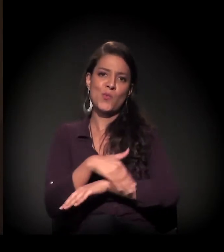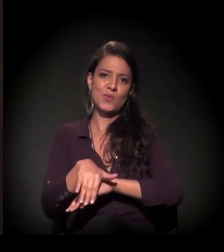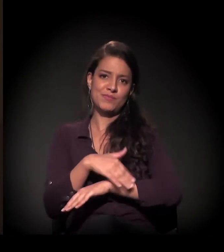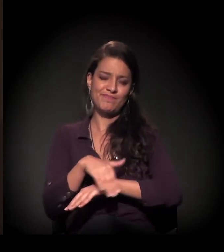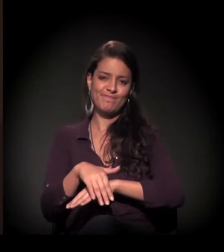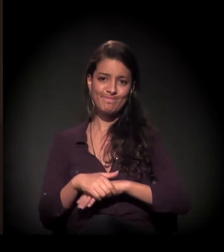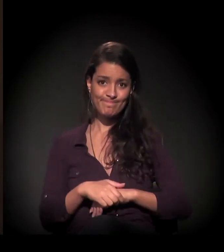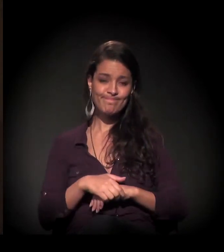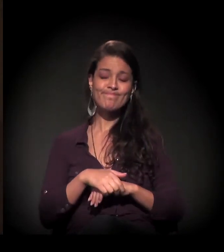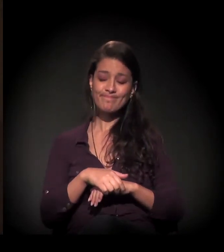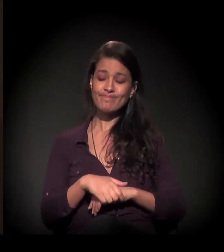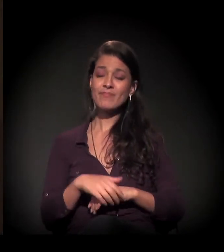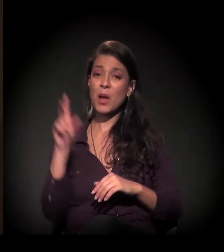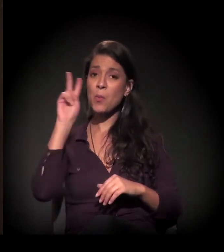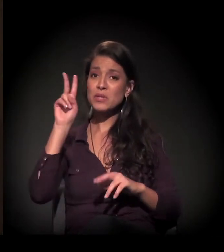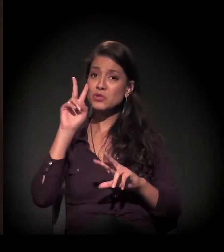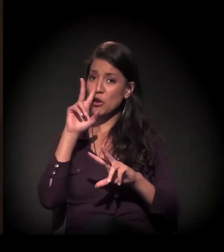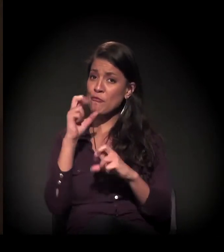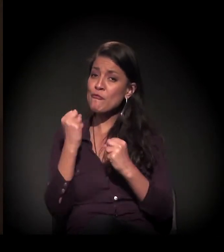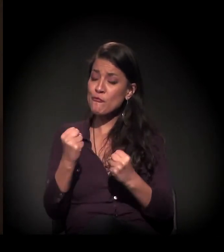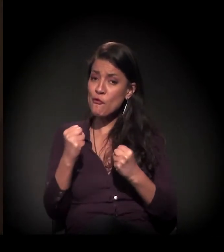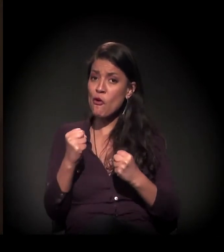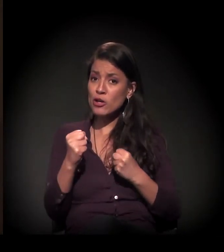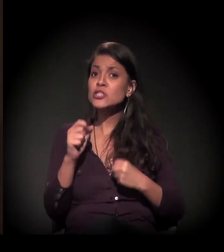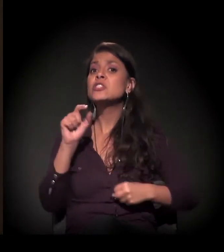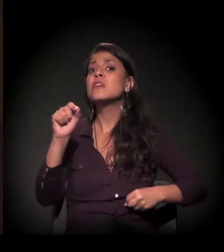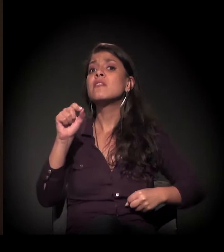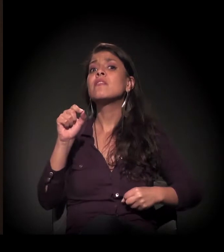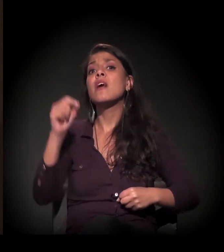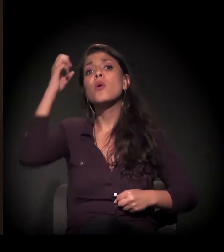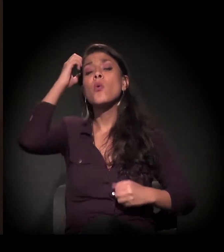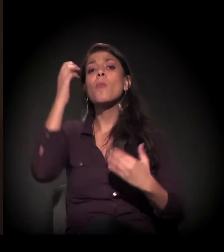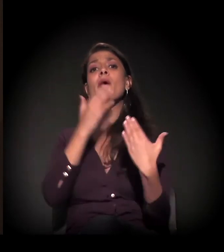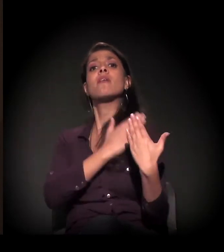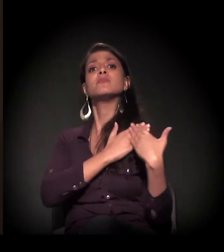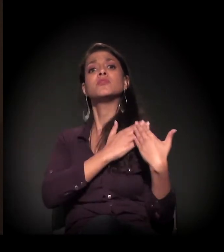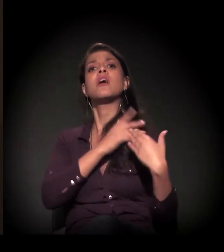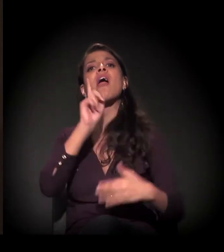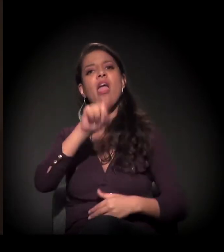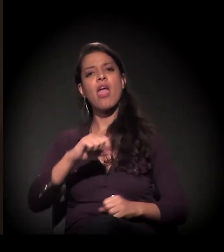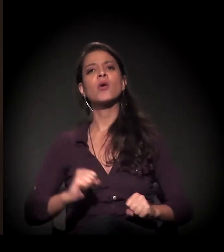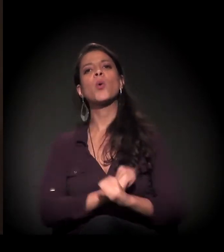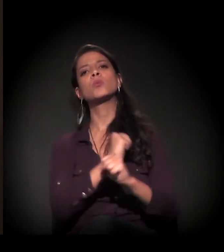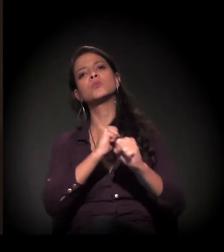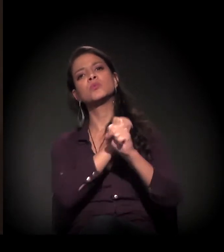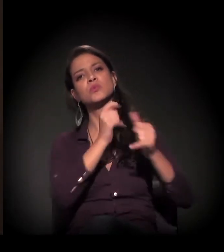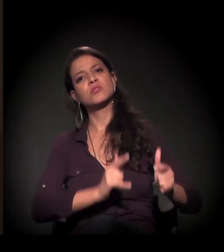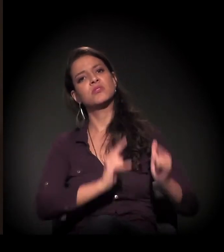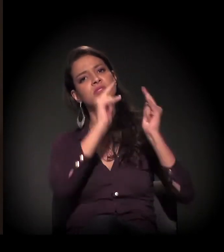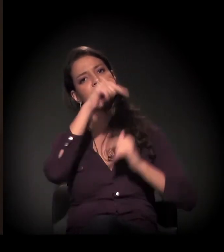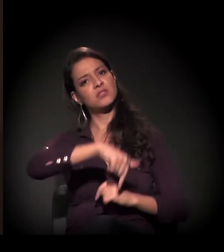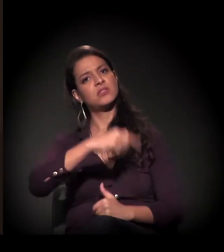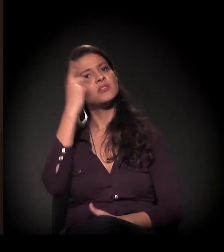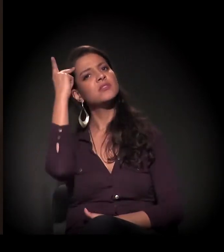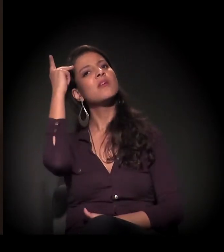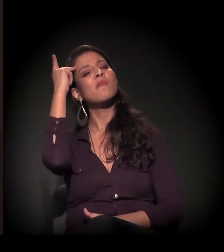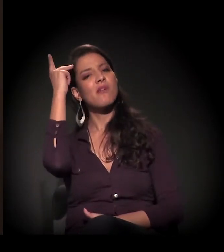uma boa parte responsável por isso foi realmente a grande construção civil de São Paulo.